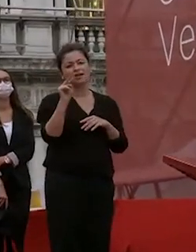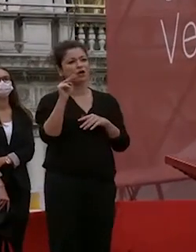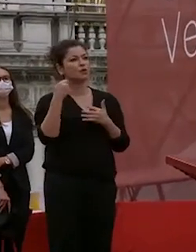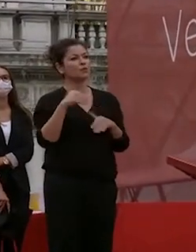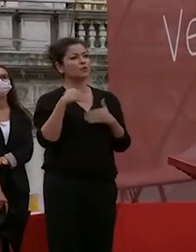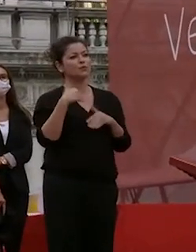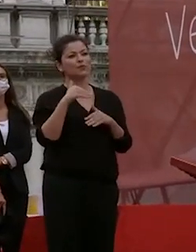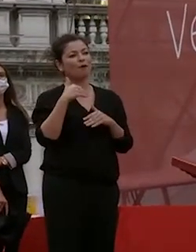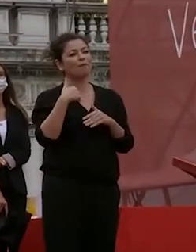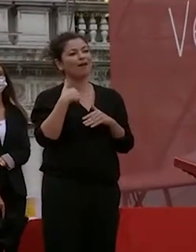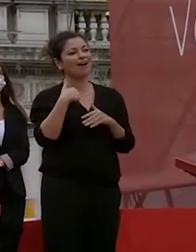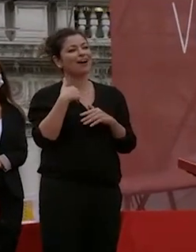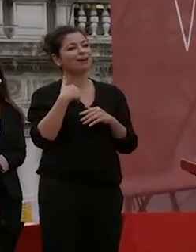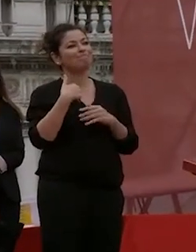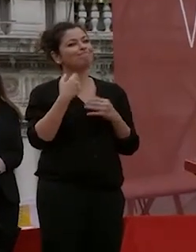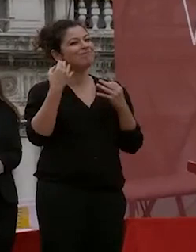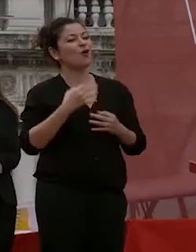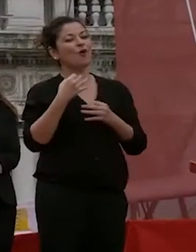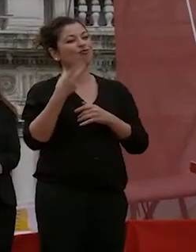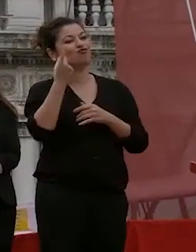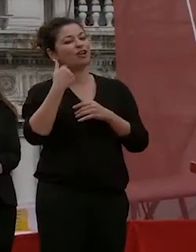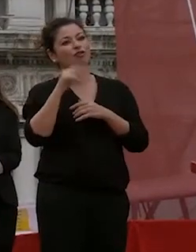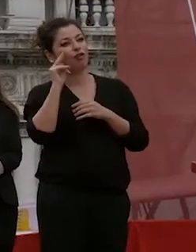che i vostri genitori a caso abbiamo potuto vedere è una cosa veramente che